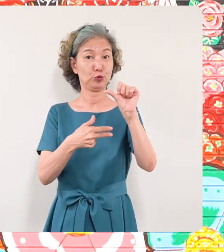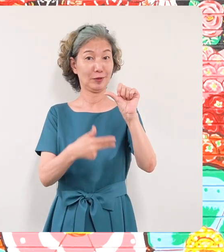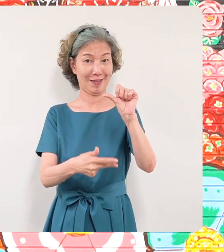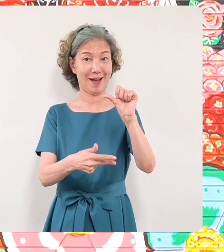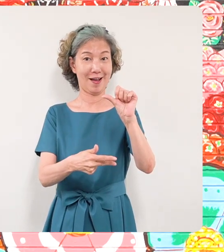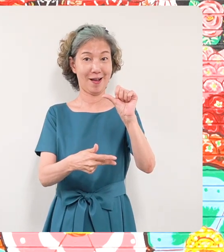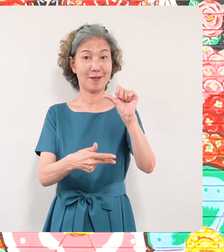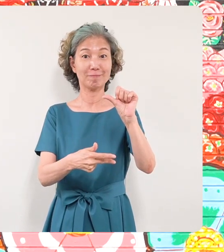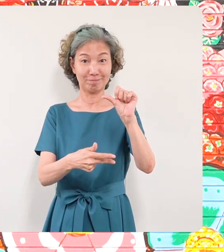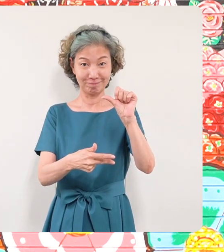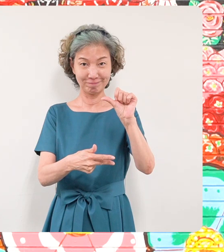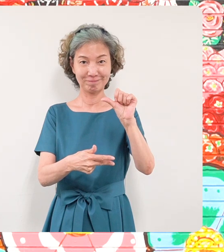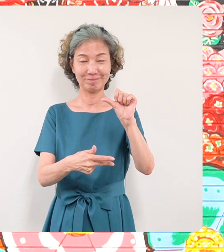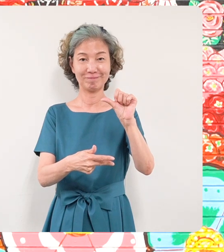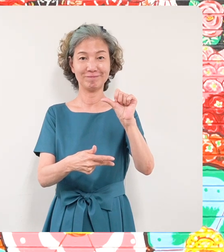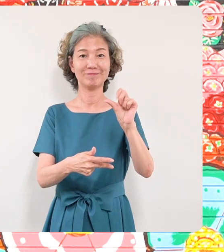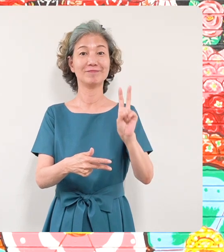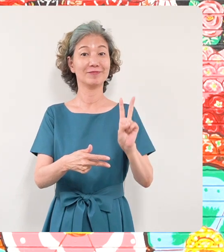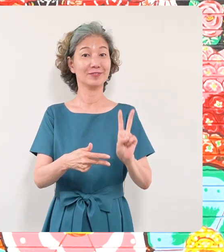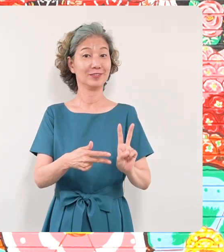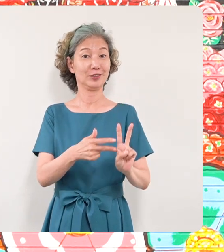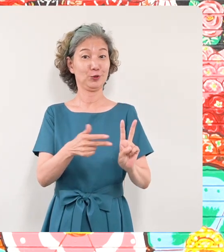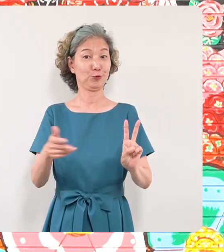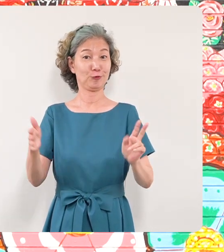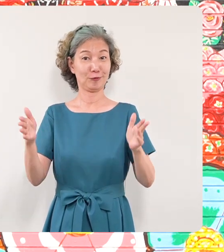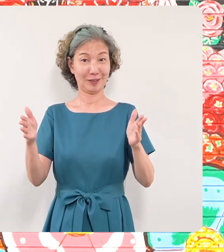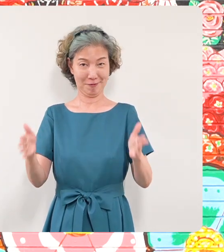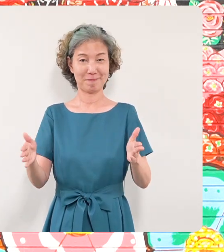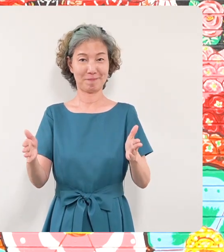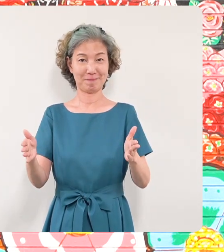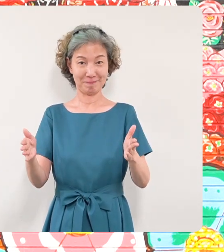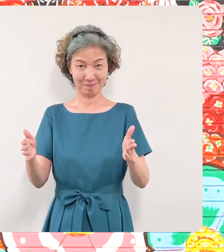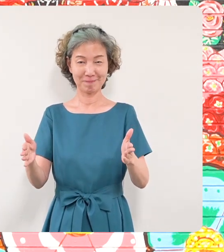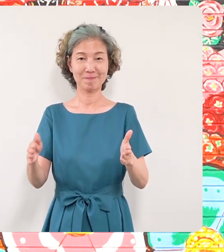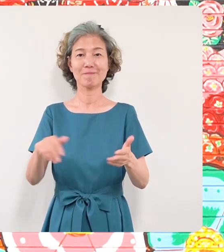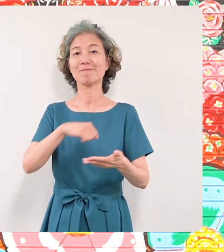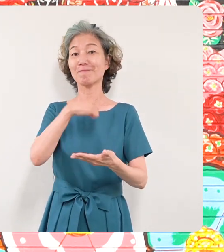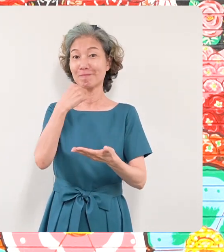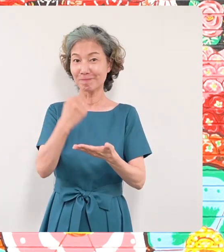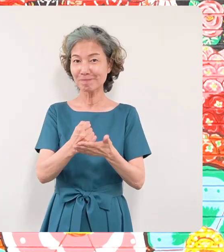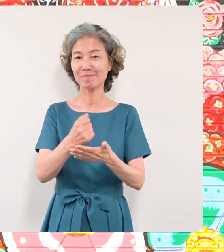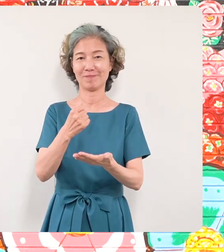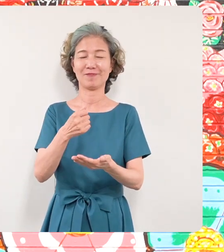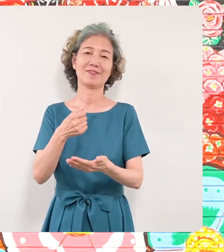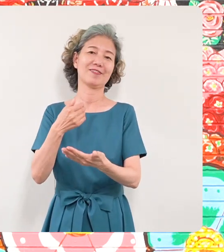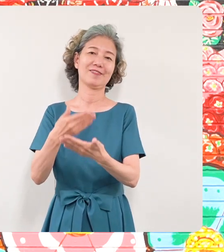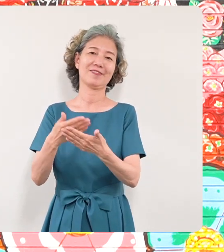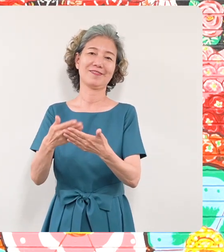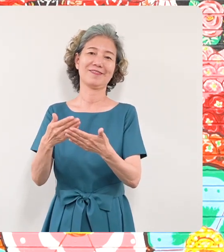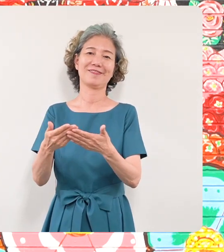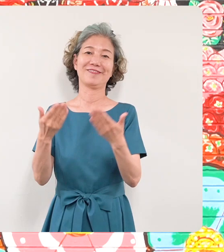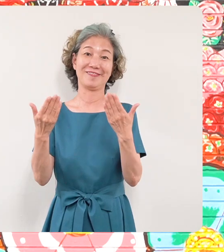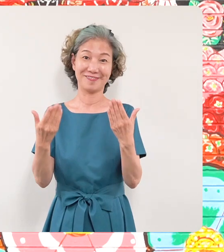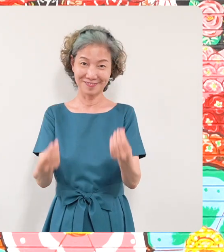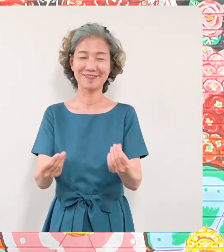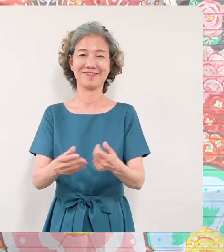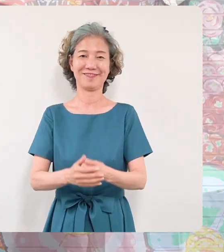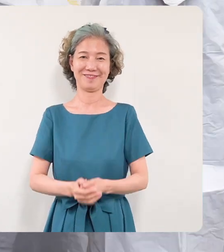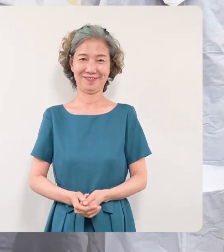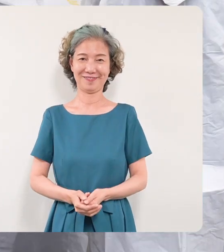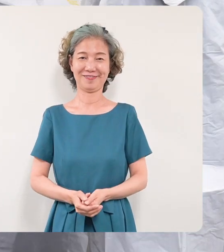に完成されました2週間ほどの期間 ではありましたけれどもミヤザキ